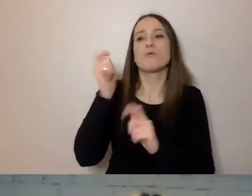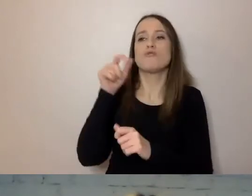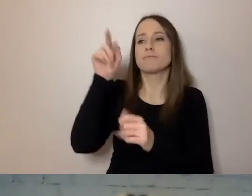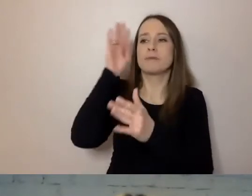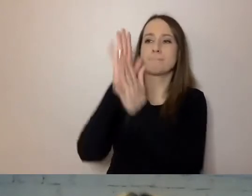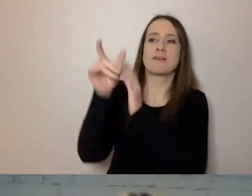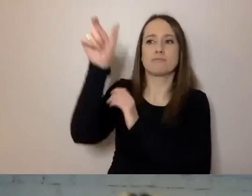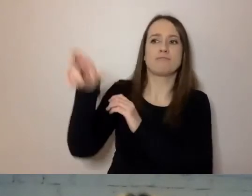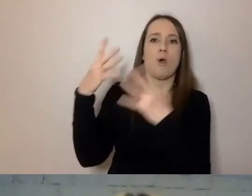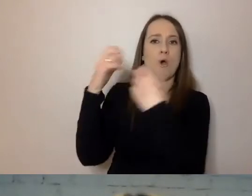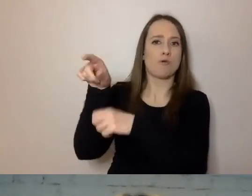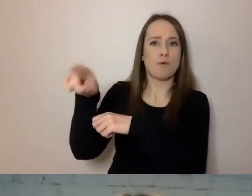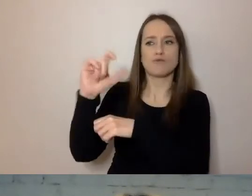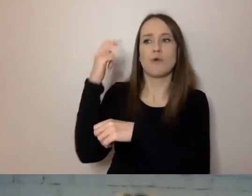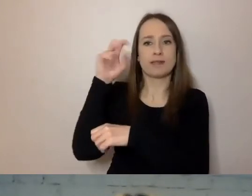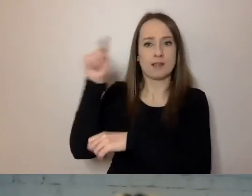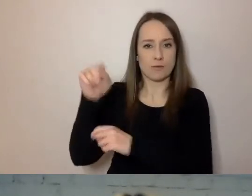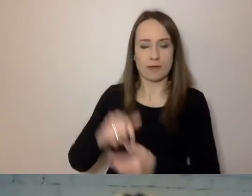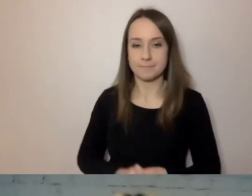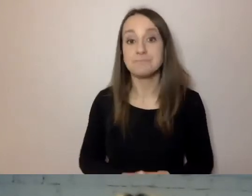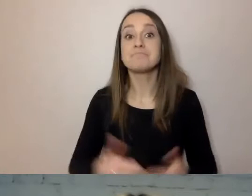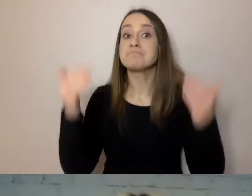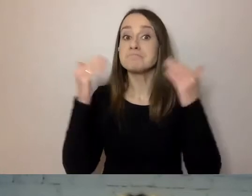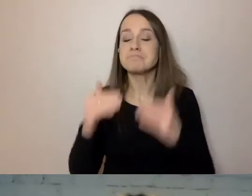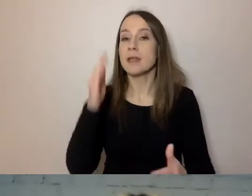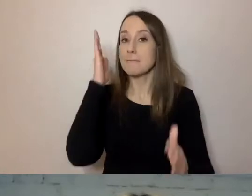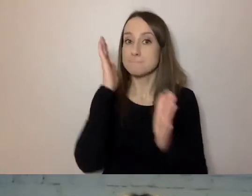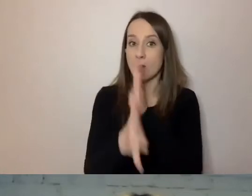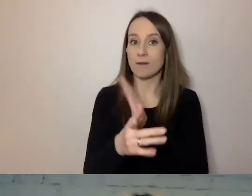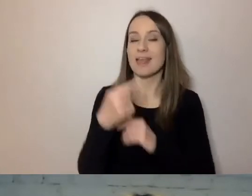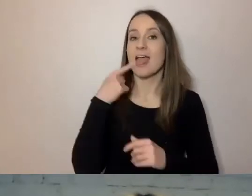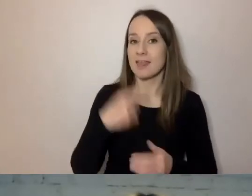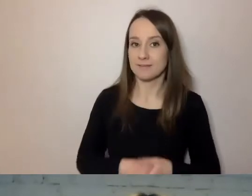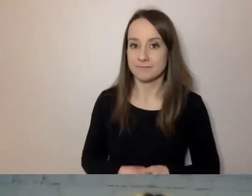Na szczęście prosty język, po angielsku zwany plain language,